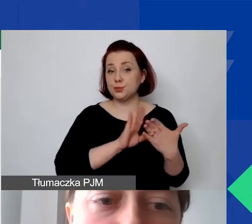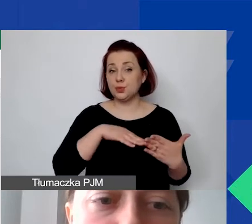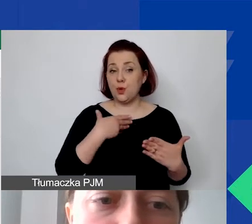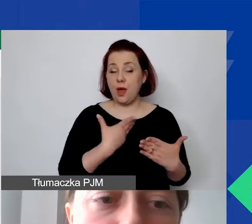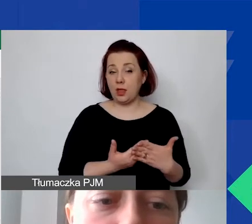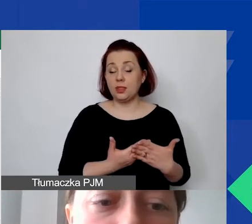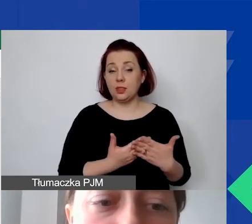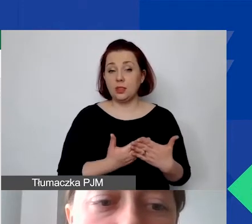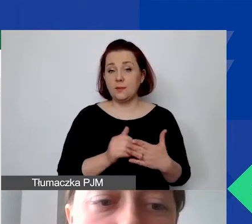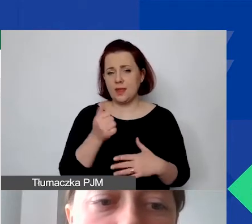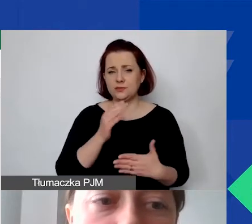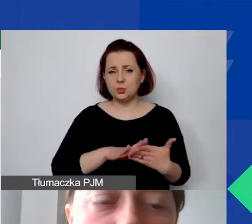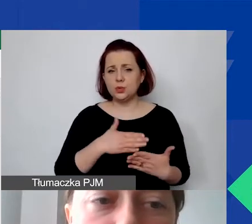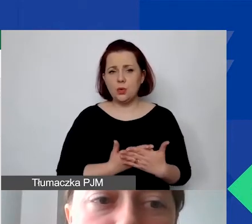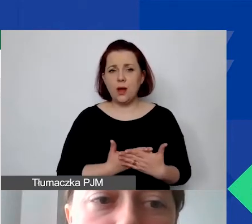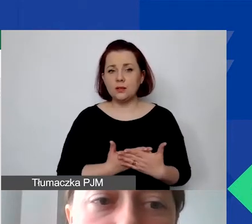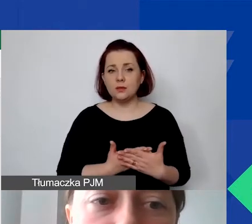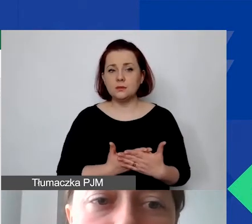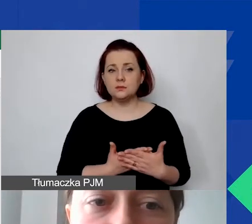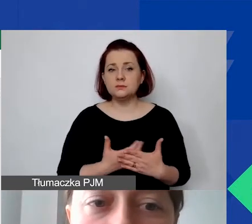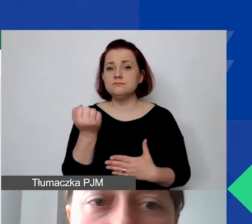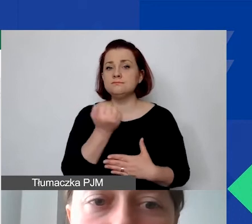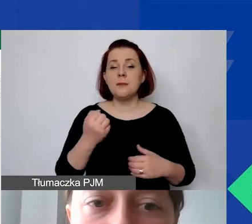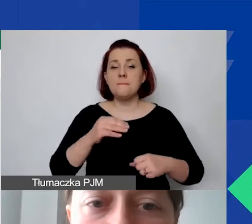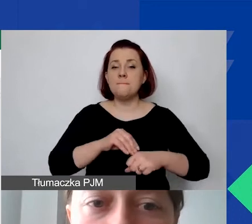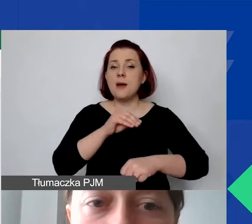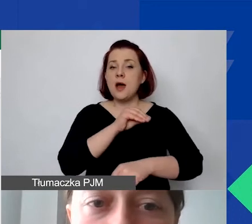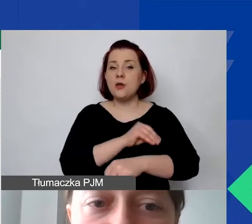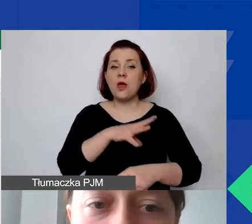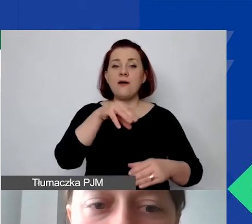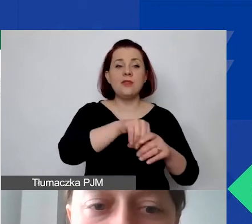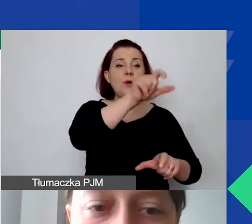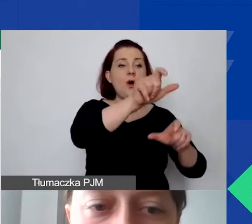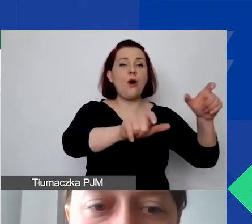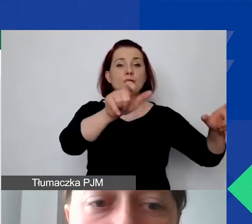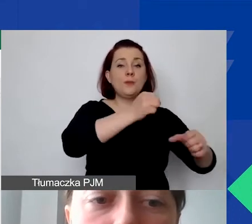mamy zastosowaną metodę z uwzględnieniem personelu oddelegowanego do projektu.